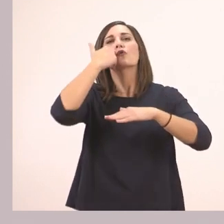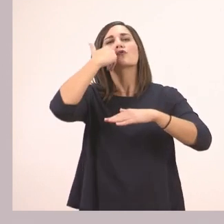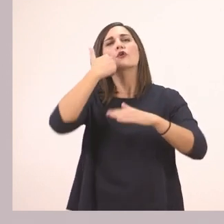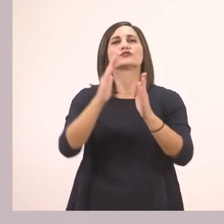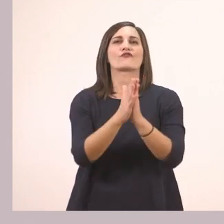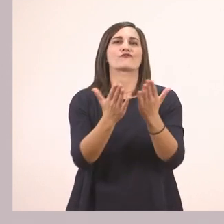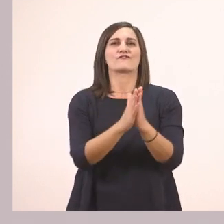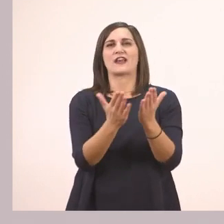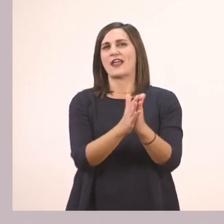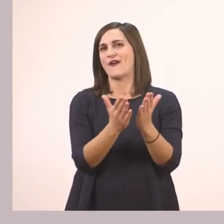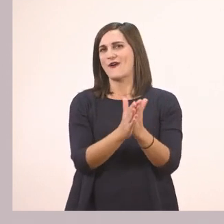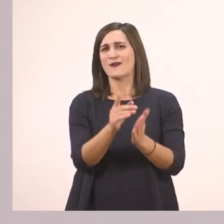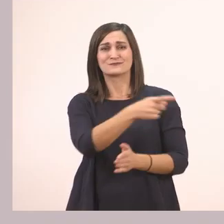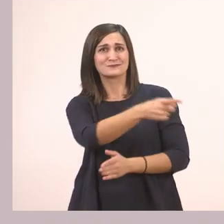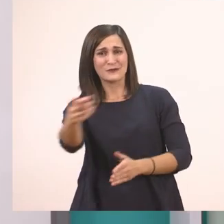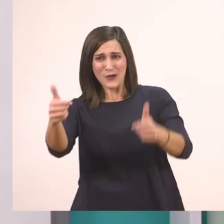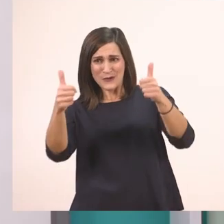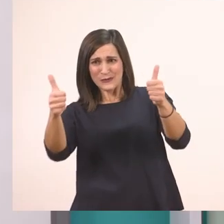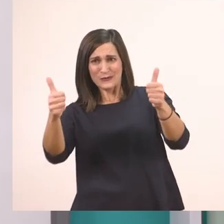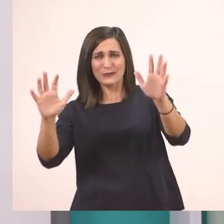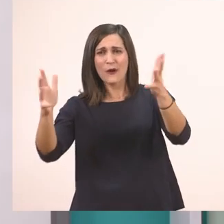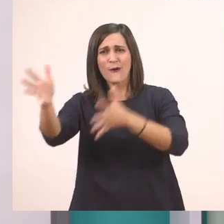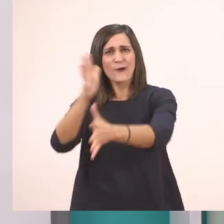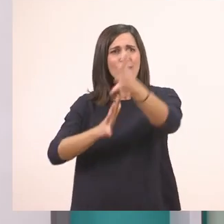Πολύ ωραία! Είσαστε πολύ καλοί! Μου τα είπατε όλα!